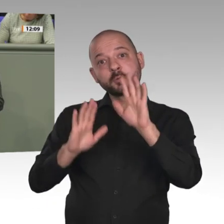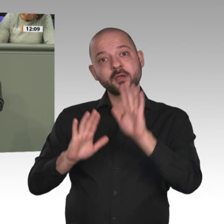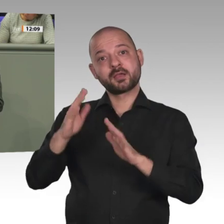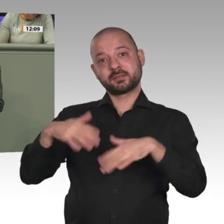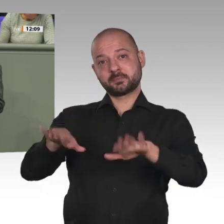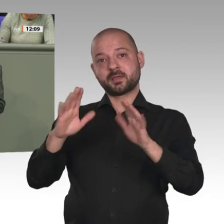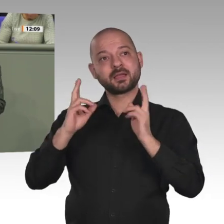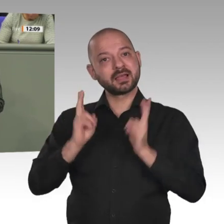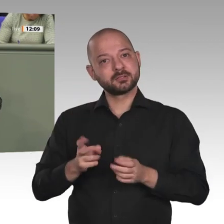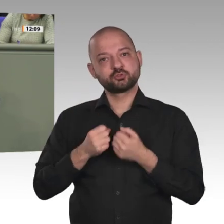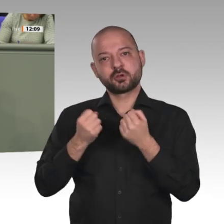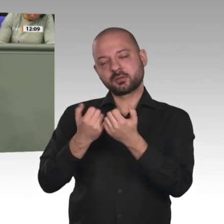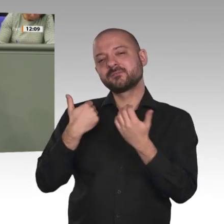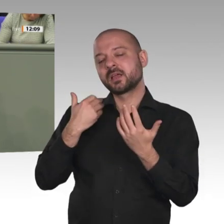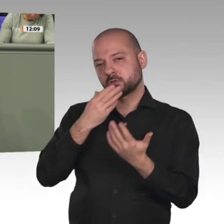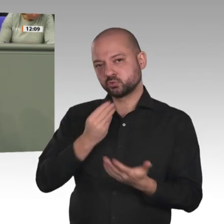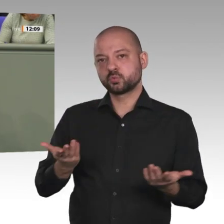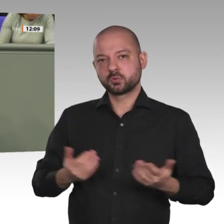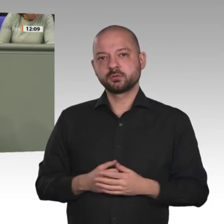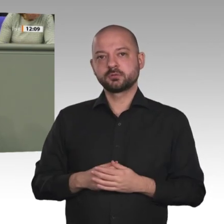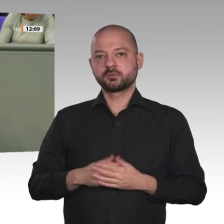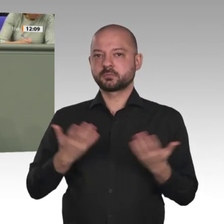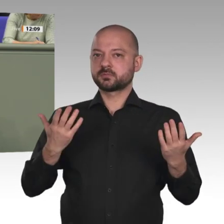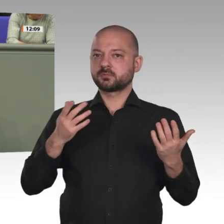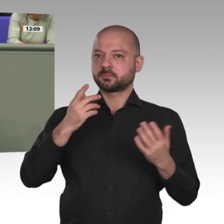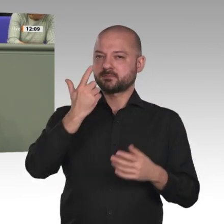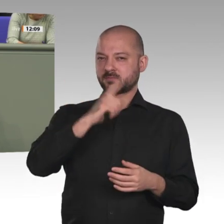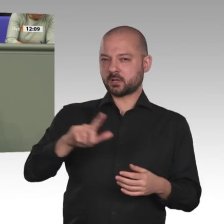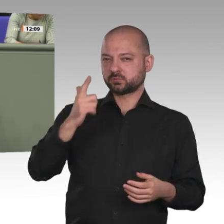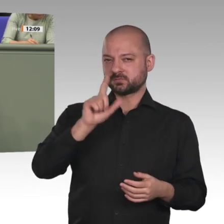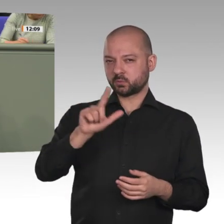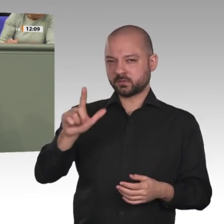und die rigiden Bekleidungsregeln für Frauen wurden gelockert. Dieses Bild ist jedoch